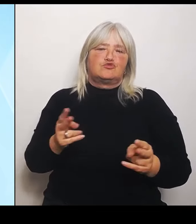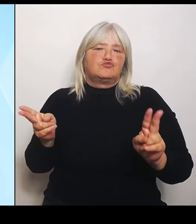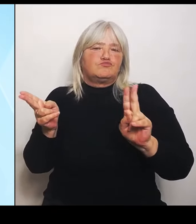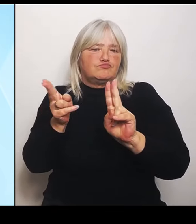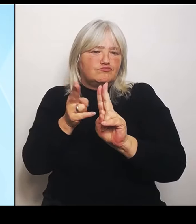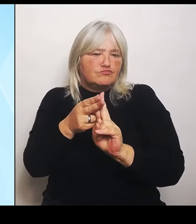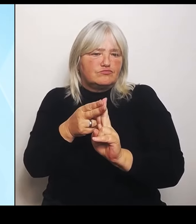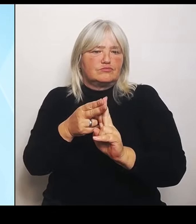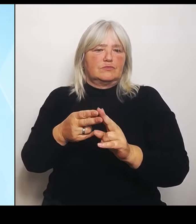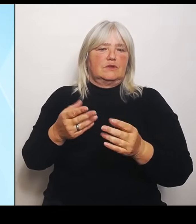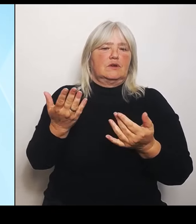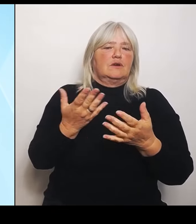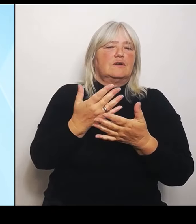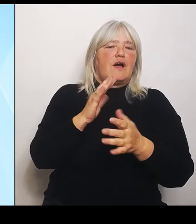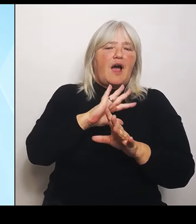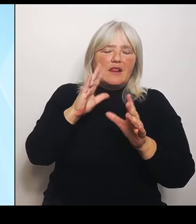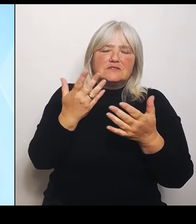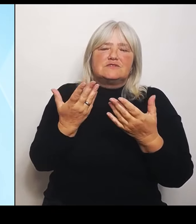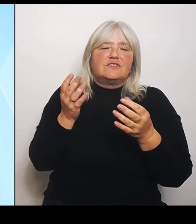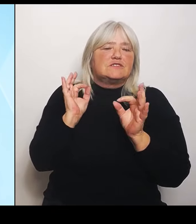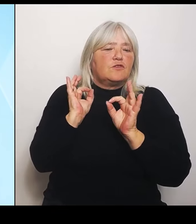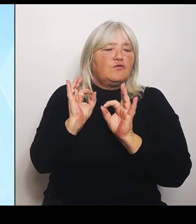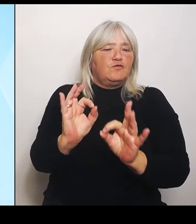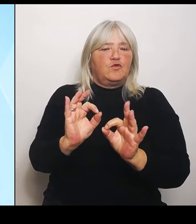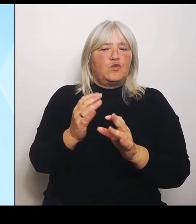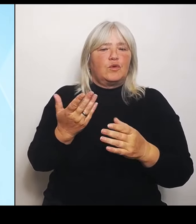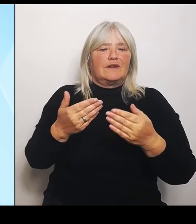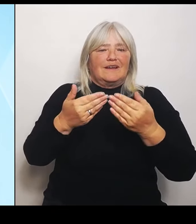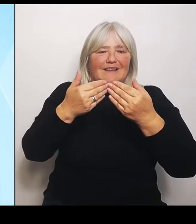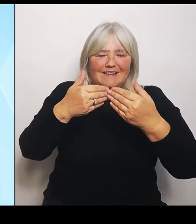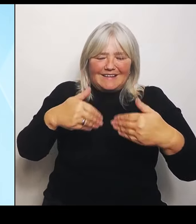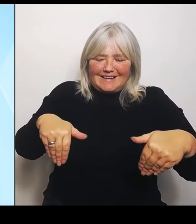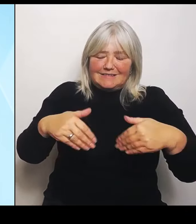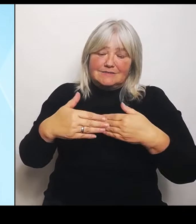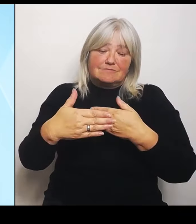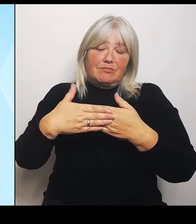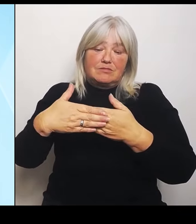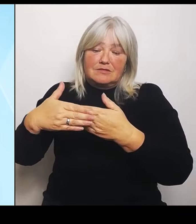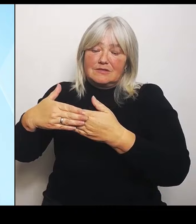Begegnungen zu stärken. Und deshalb ist es wirklich eine